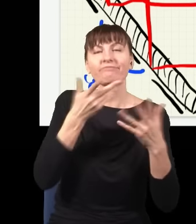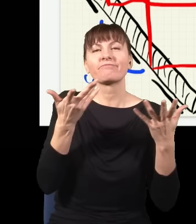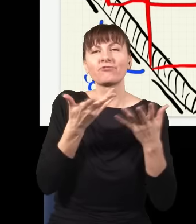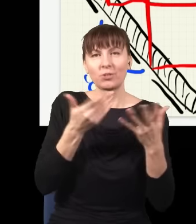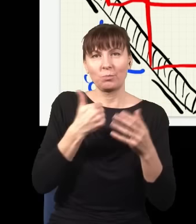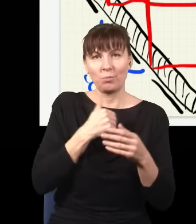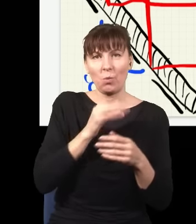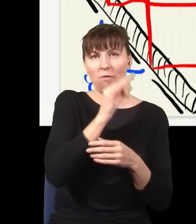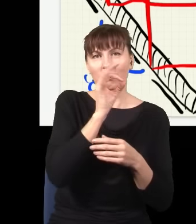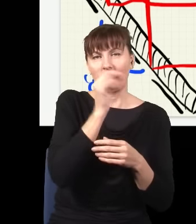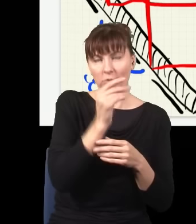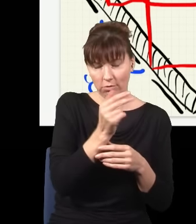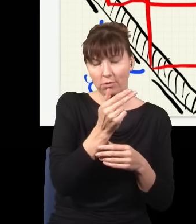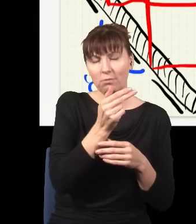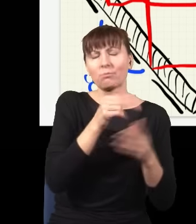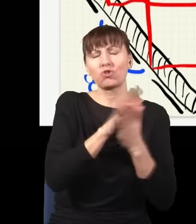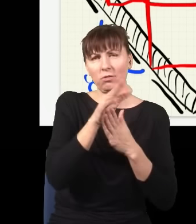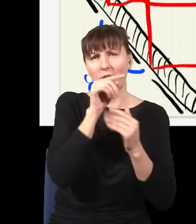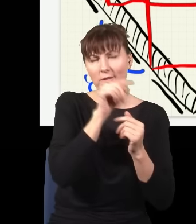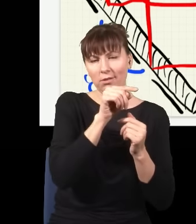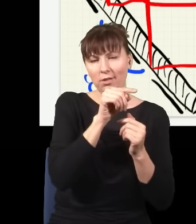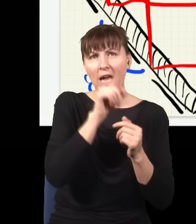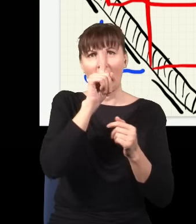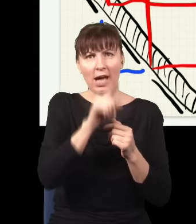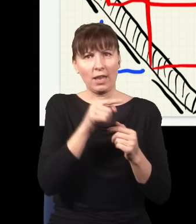Okej, ale w takiej sytuacji nie powinienem mieć żadnej interferencji, bo wiem, że jak sprawdzam,